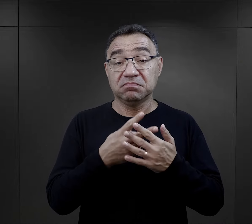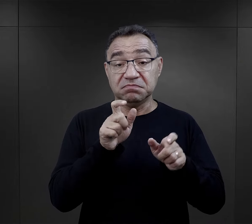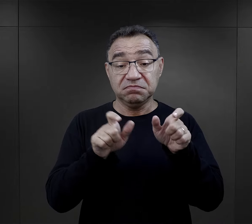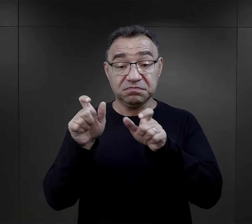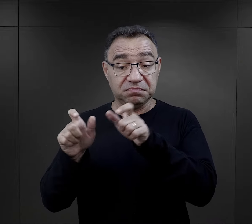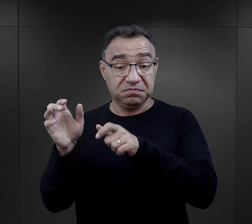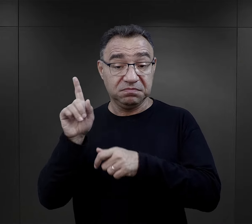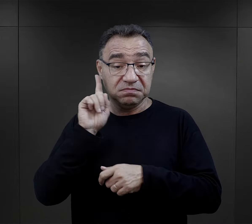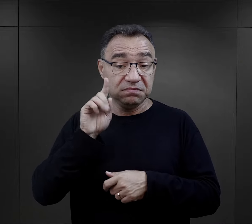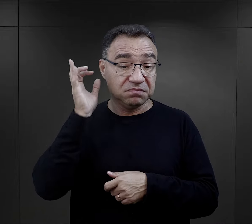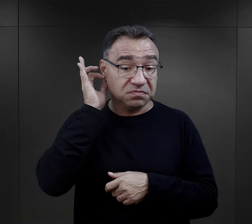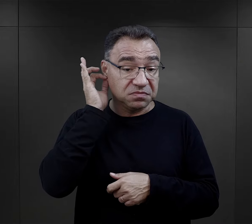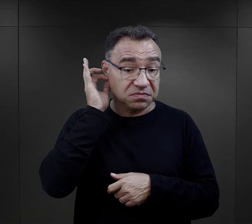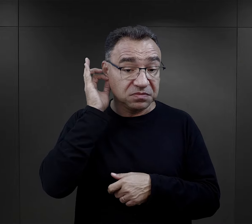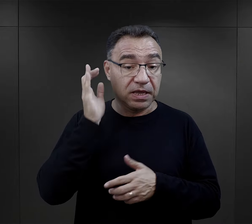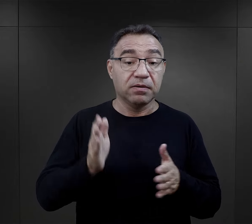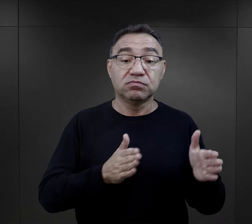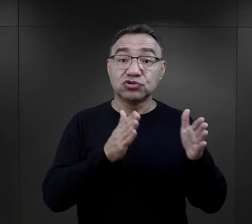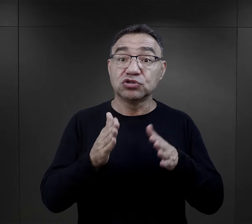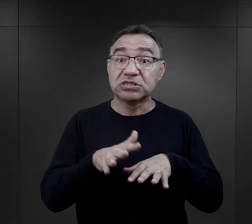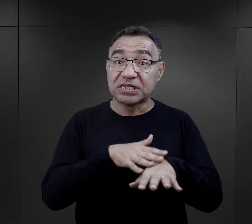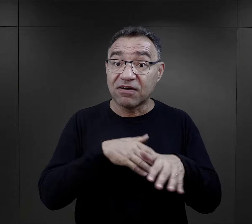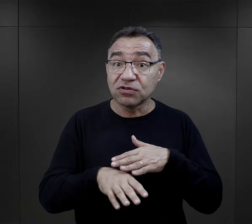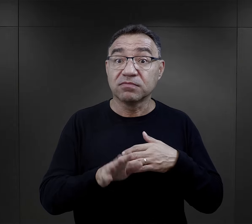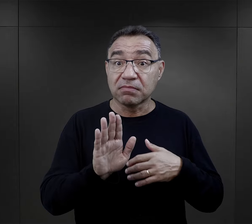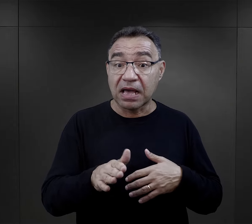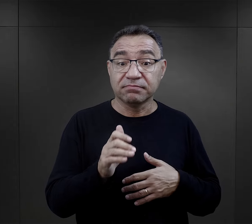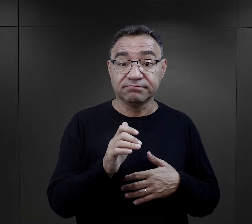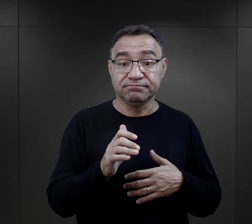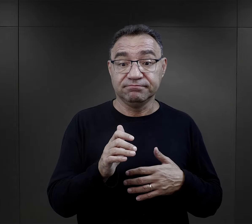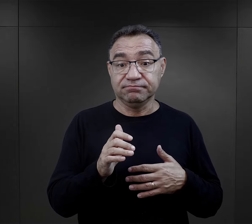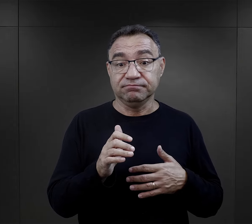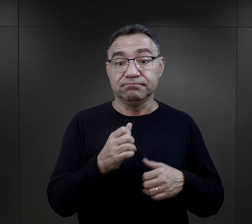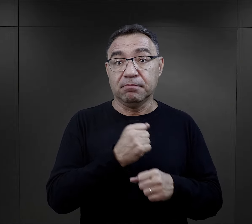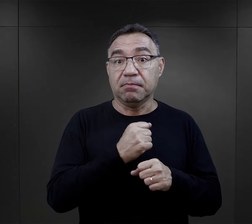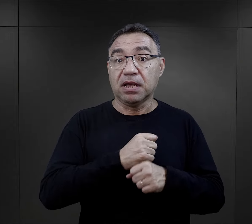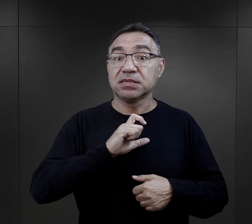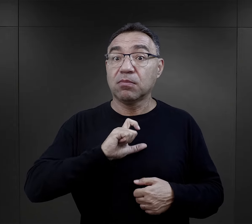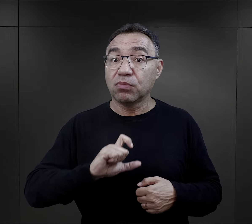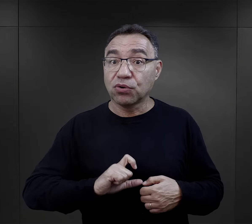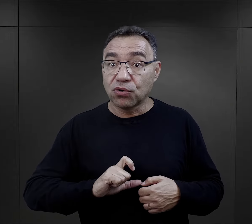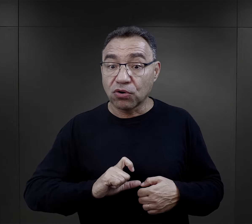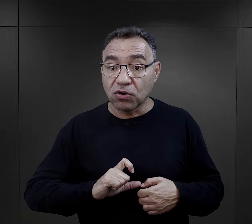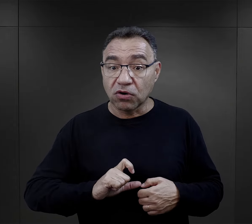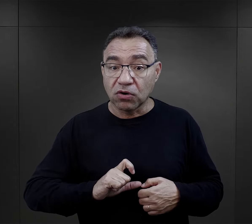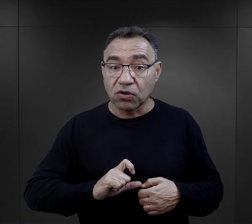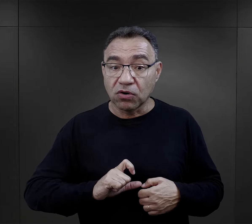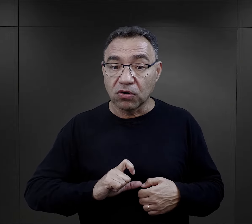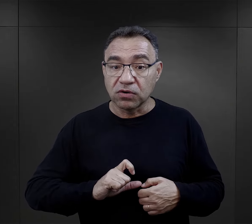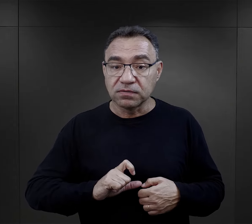Jeżeli więźniowie, więźniarki miały przygotowanie zawodowe związane z pracą biurową,